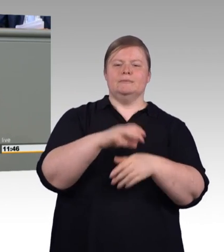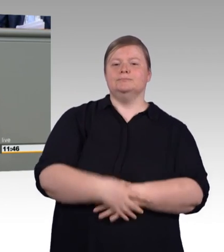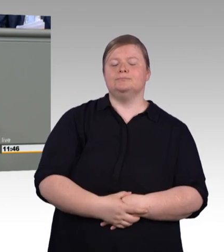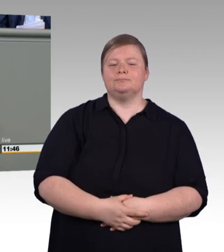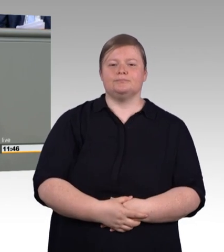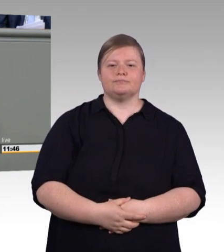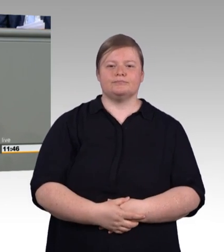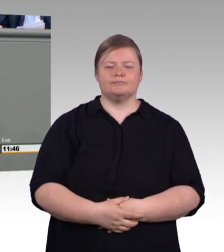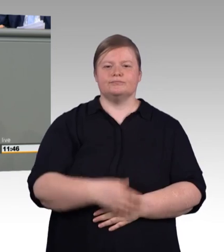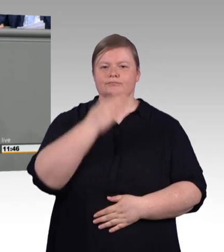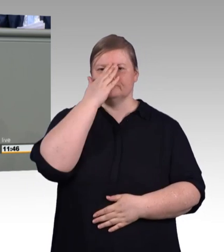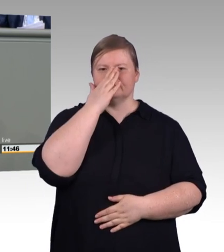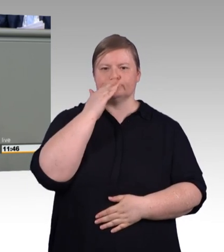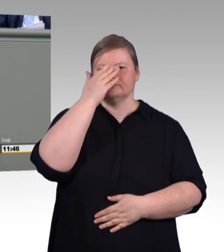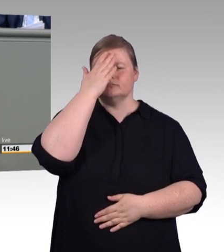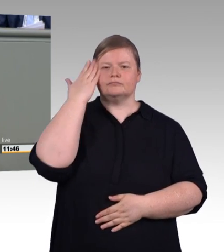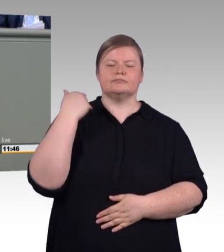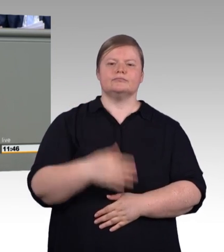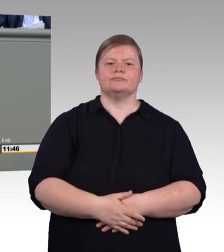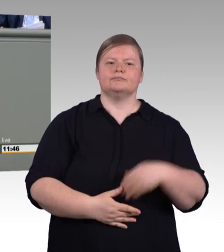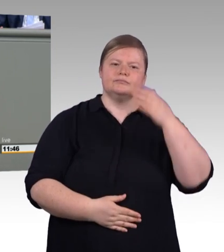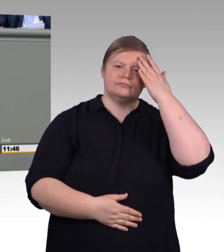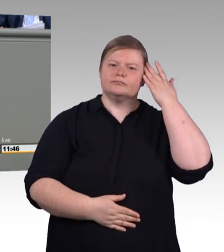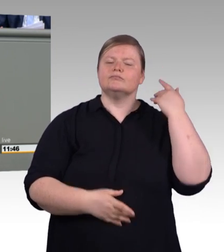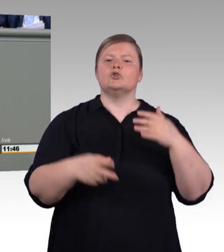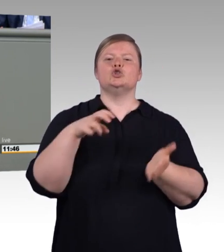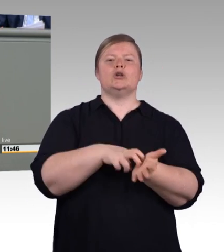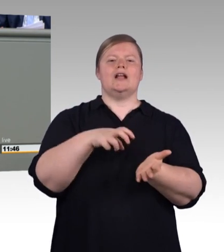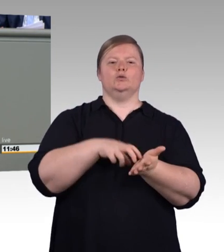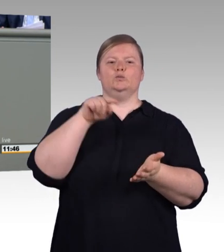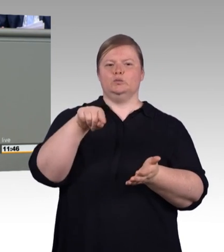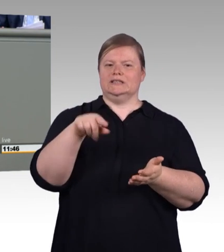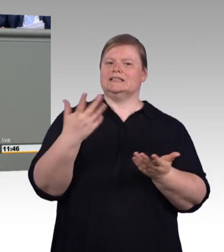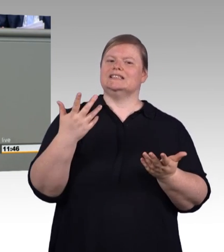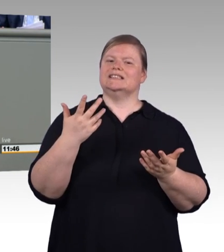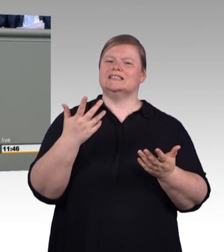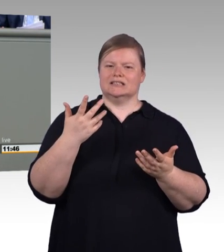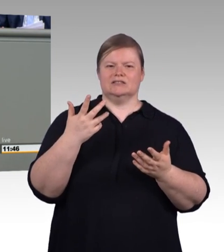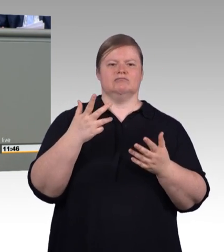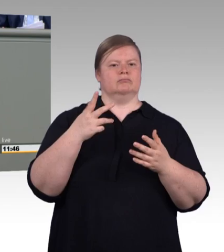mal einen Praktikumsvertrag, mal einen eigens ausgedachten Vertrag. Das Ganze ist umso unsinniger,